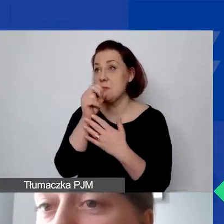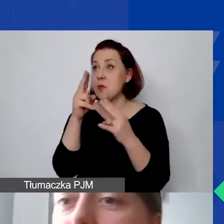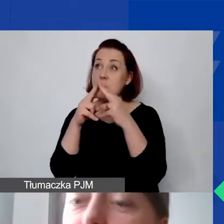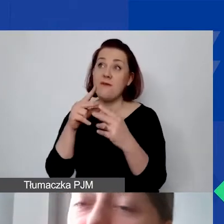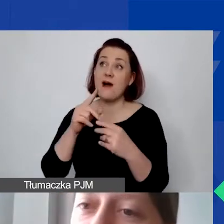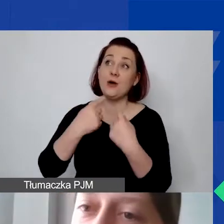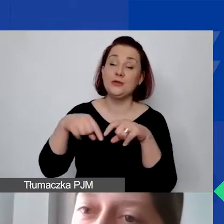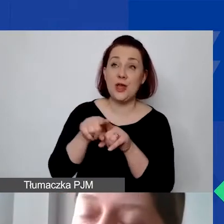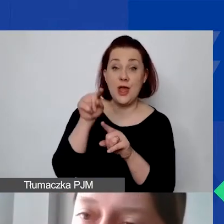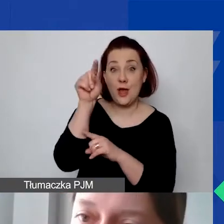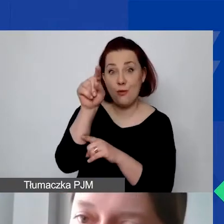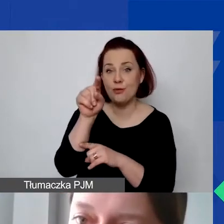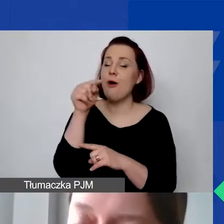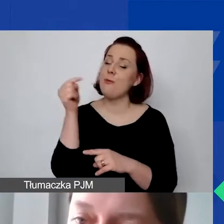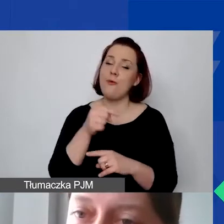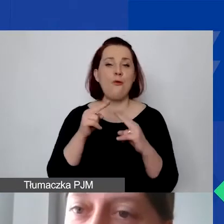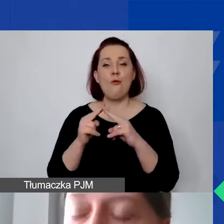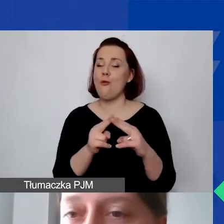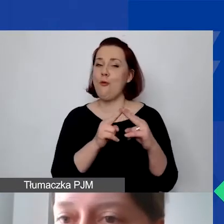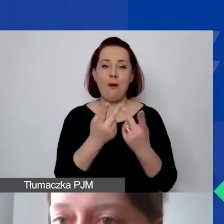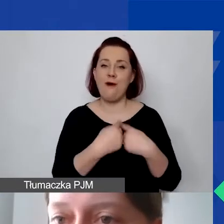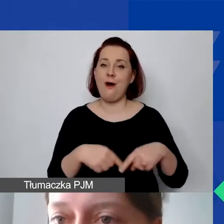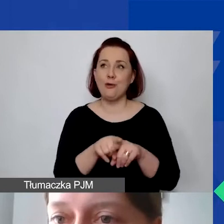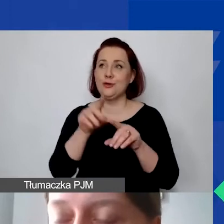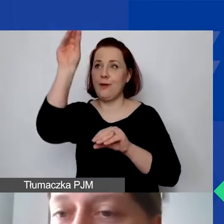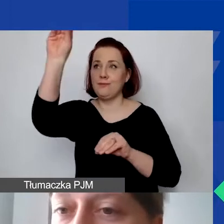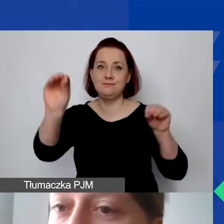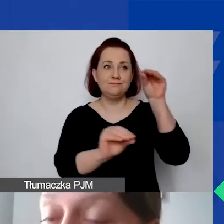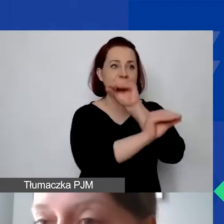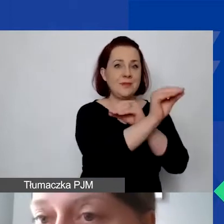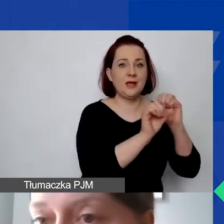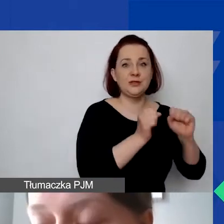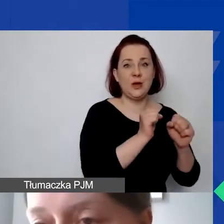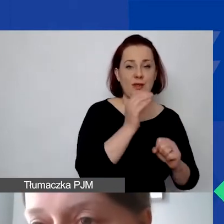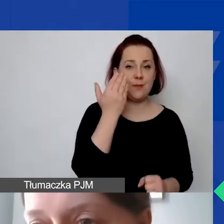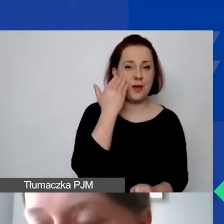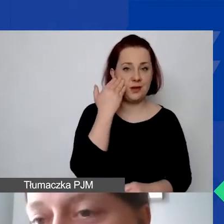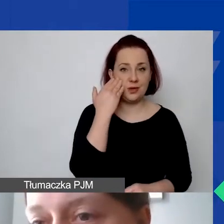musimy tę umowę o dzieło na poziomie weryfikacji przenieść do działań merytorycznych, a w związku z tym zmienia się...